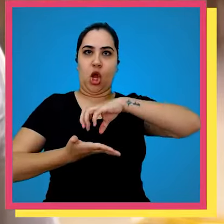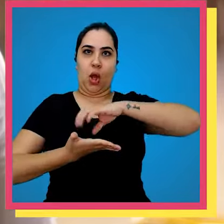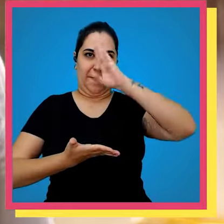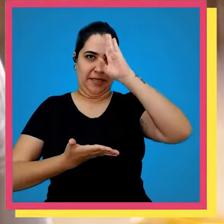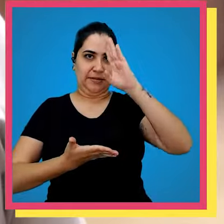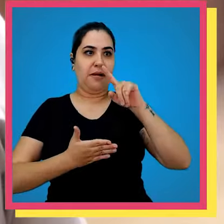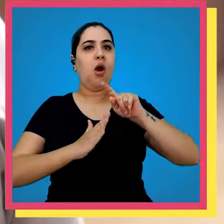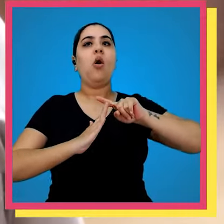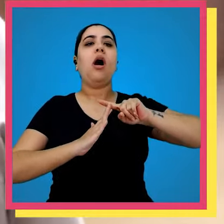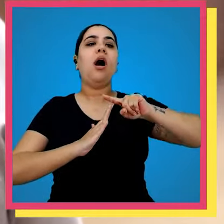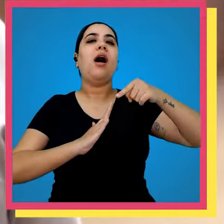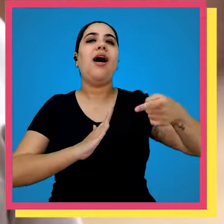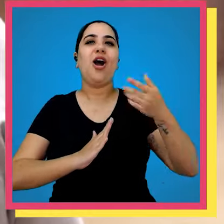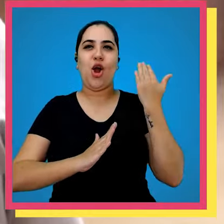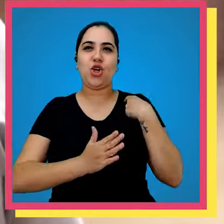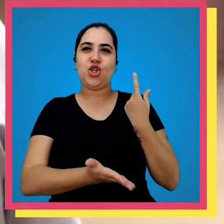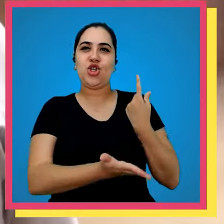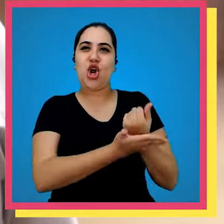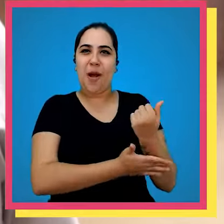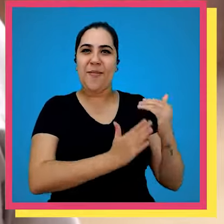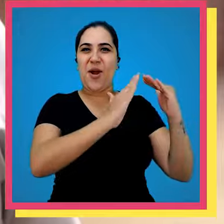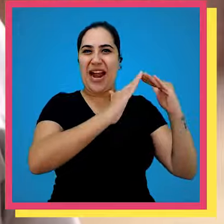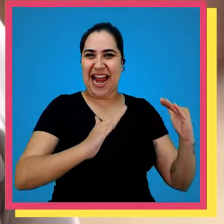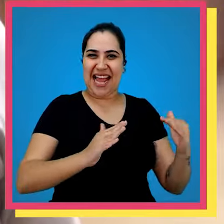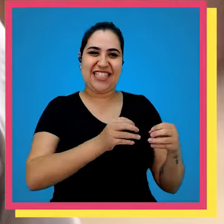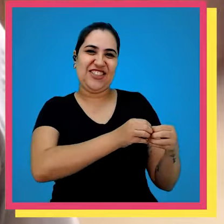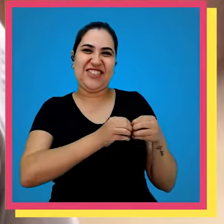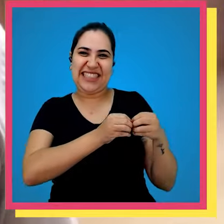livro principal e há tempos atrás nós compramos realmente uma casa né aqui